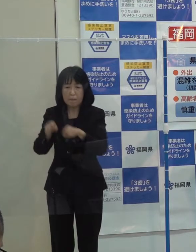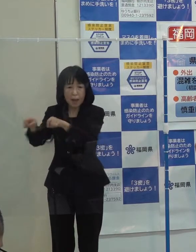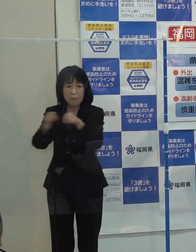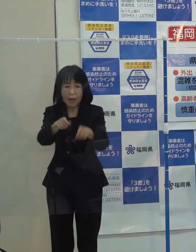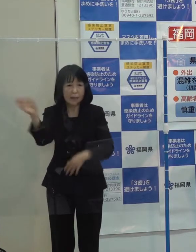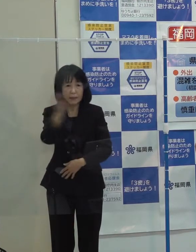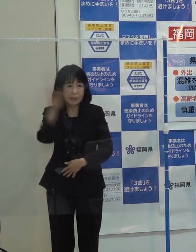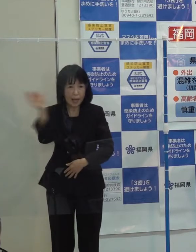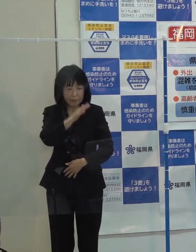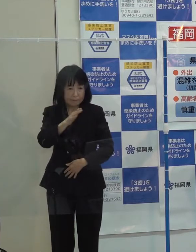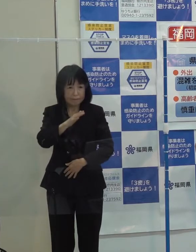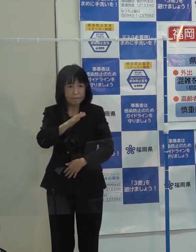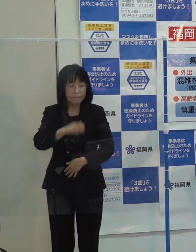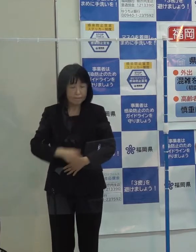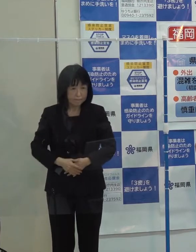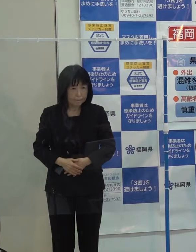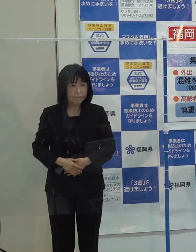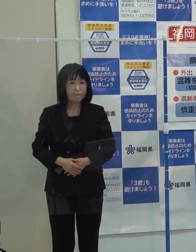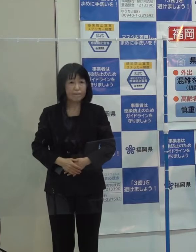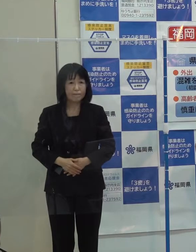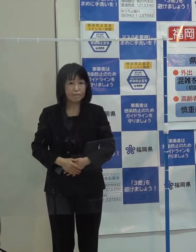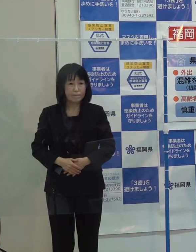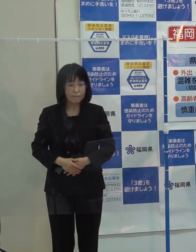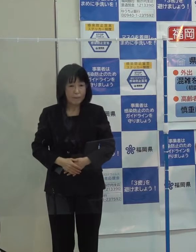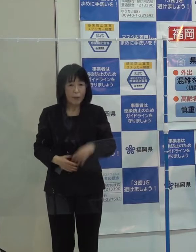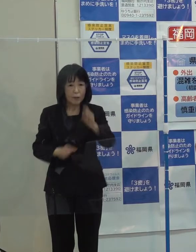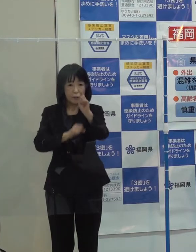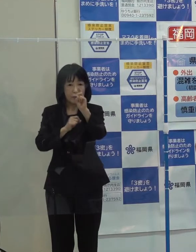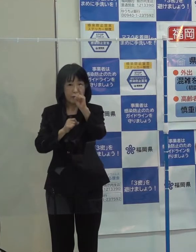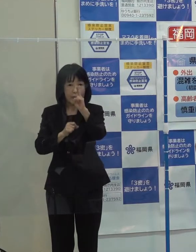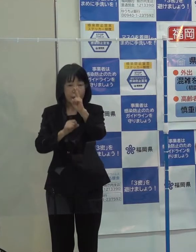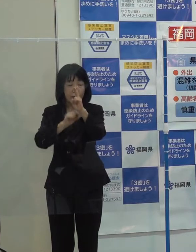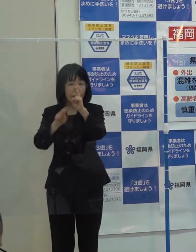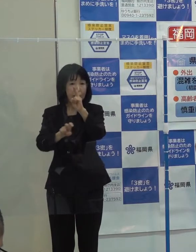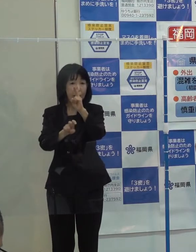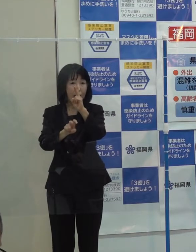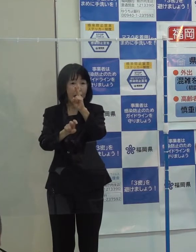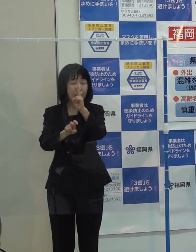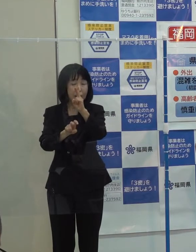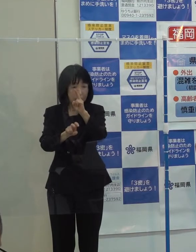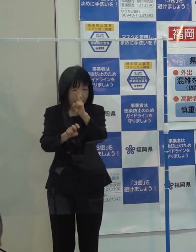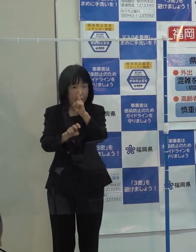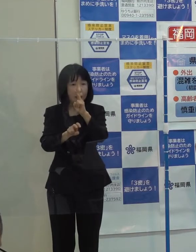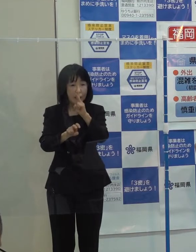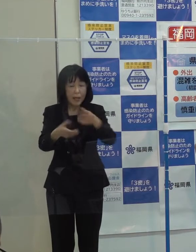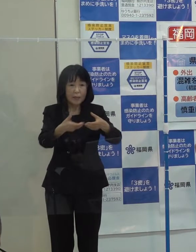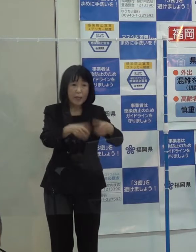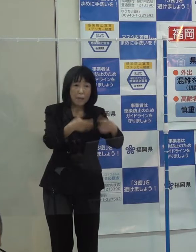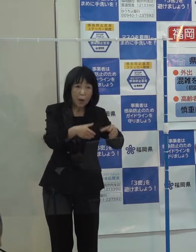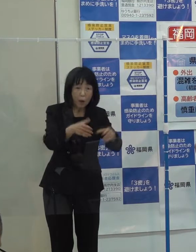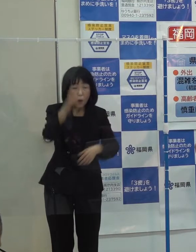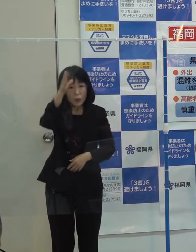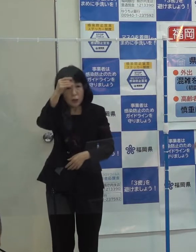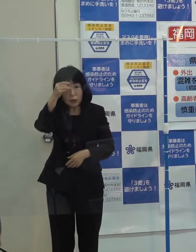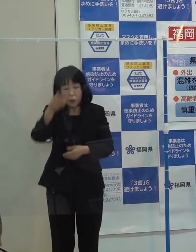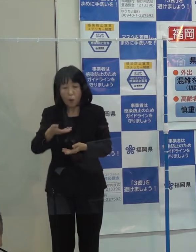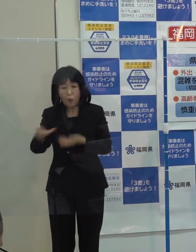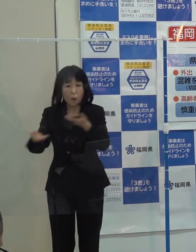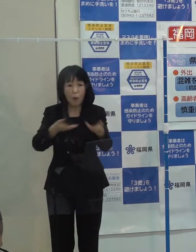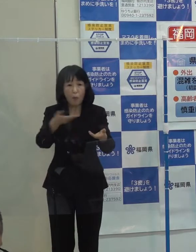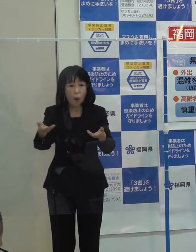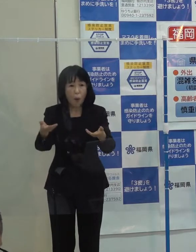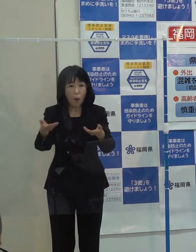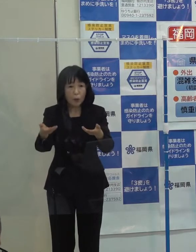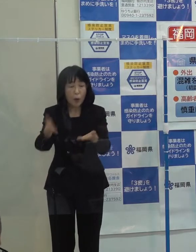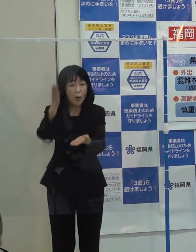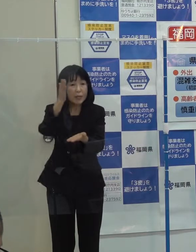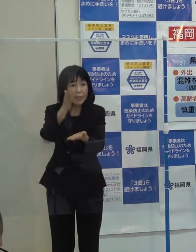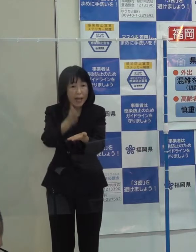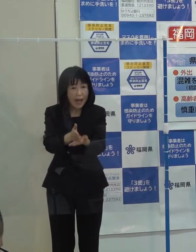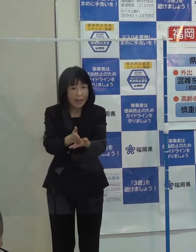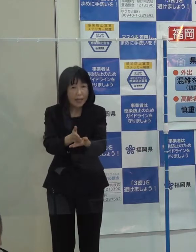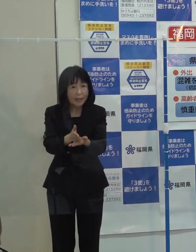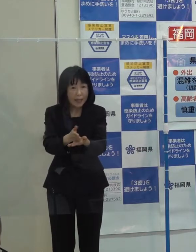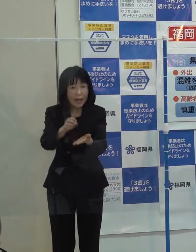１２月２０日に 卵や鶏の移動制限区域は全て解除され 全ての防疫措置が完了したところです